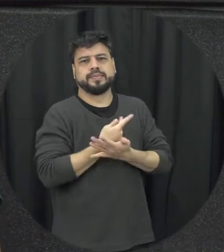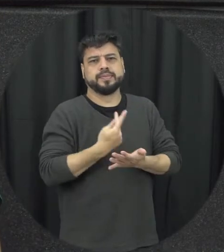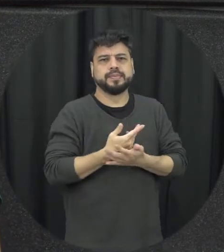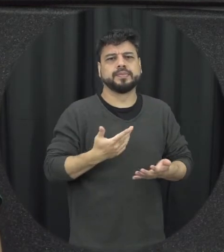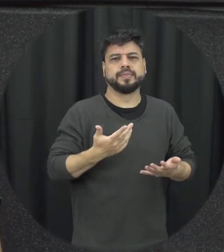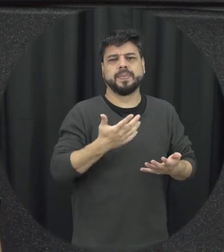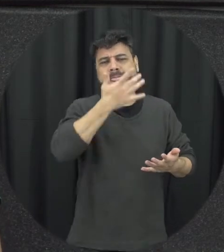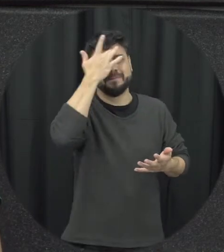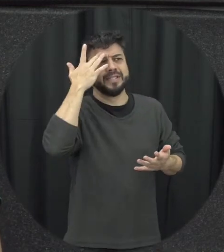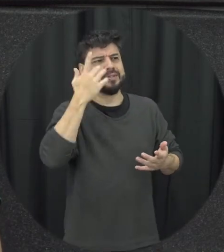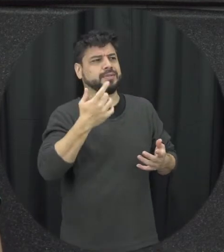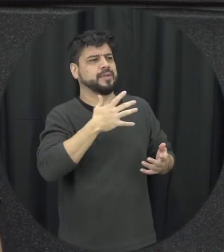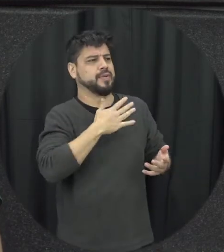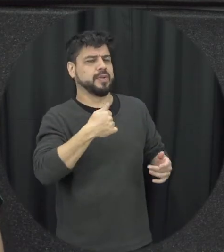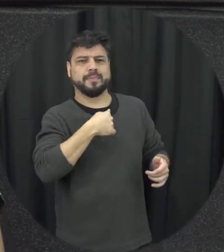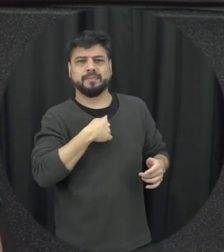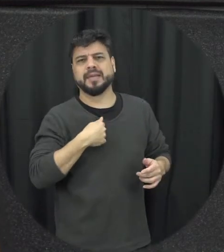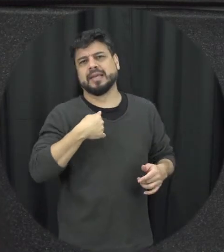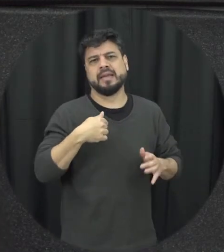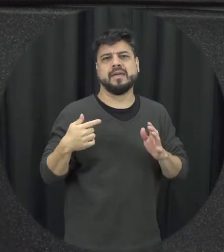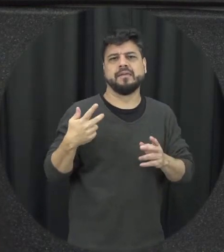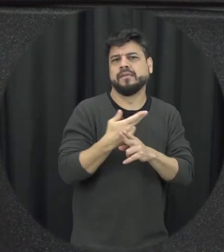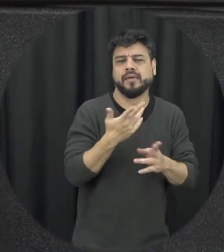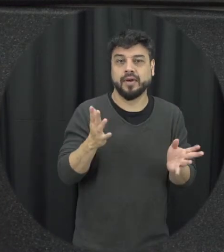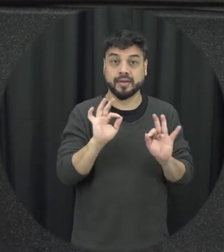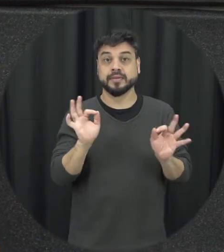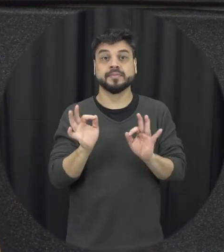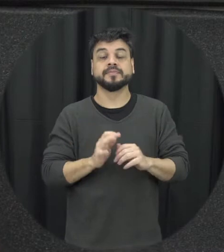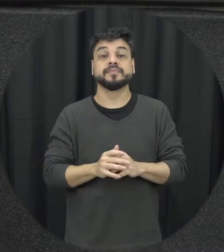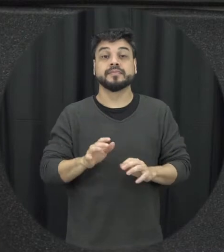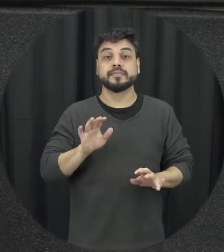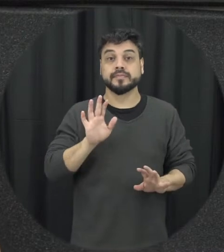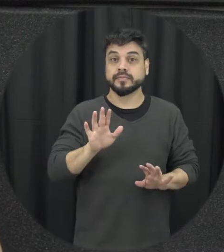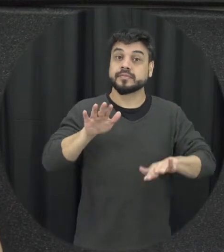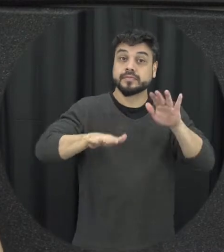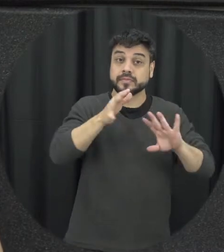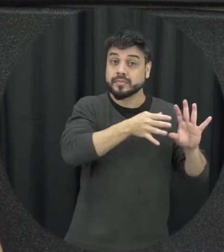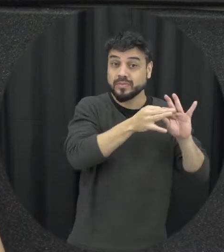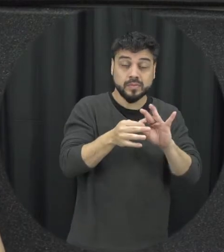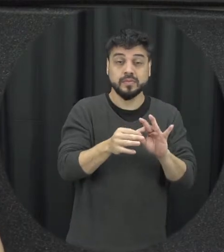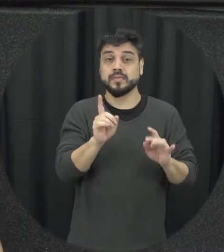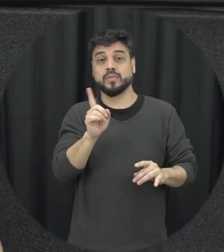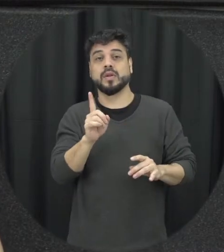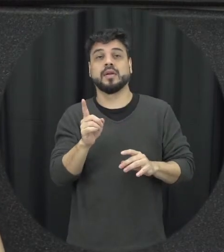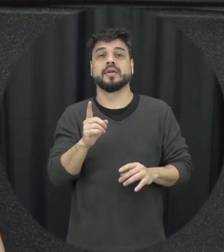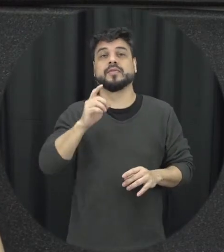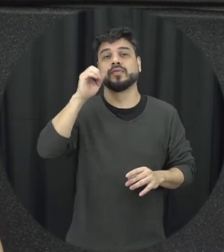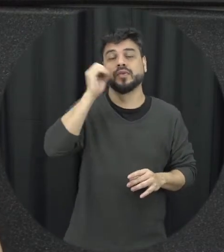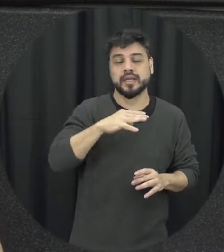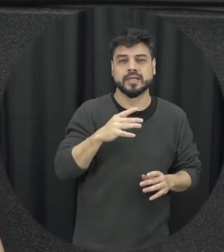situações de violência assim só uma violência física acontecendo ali e algo tão é vamos assim explícito